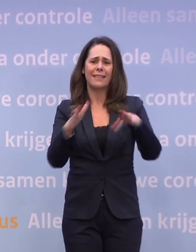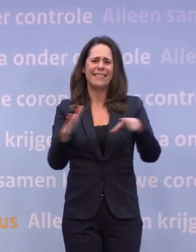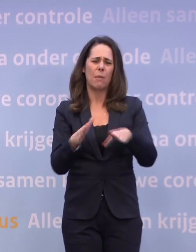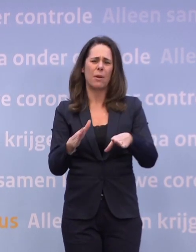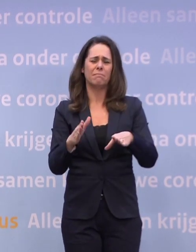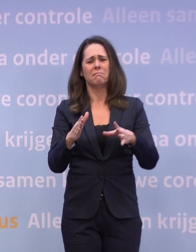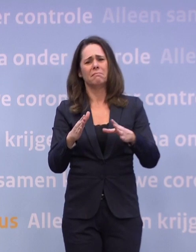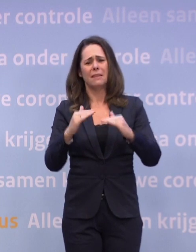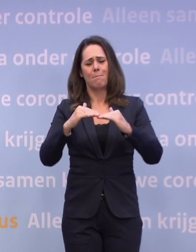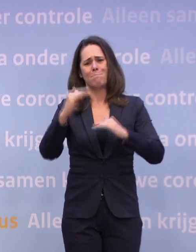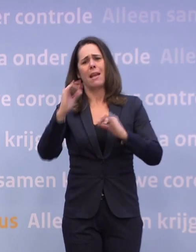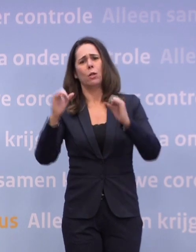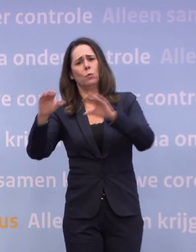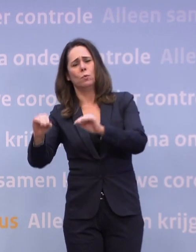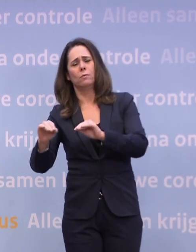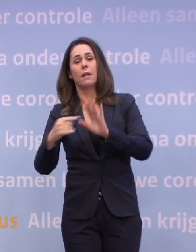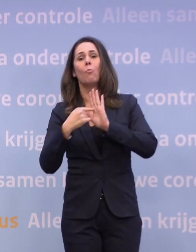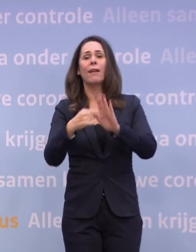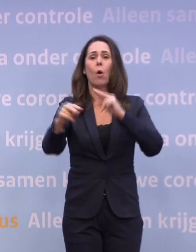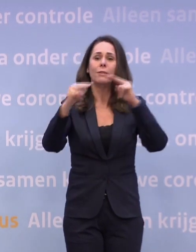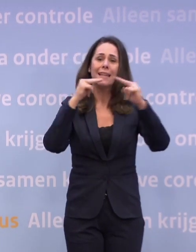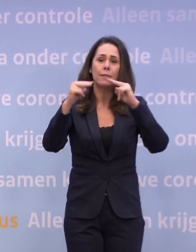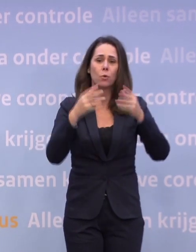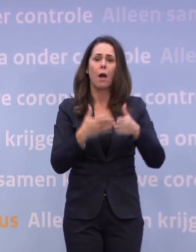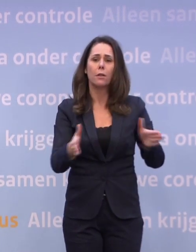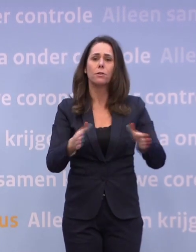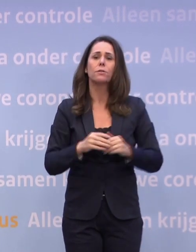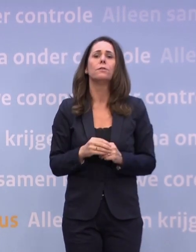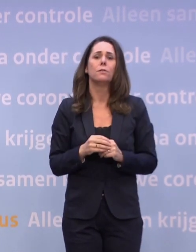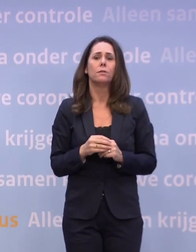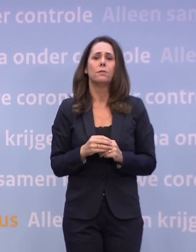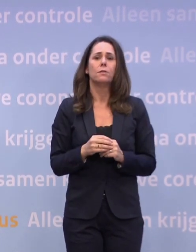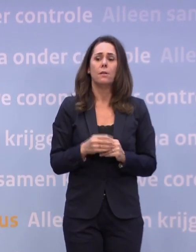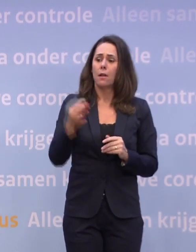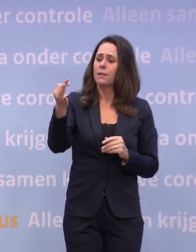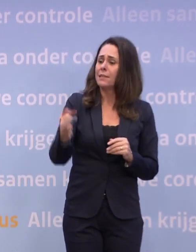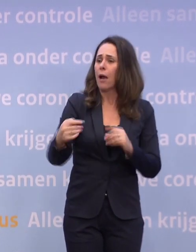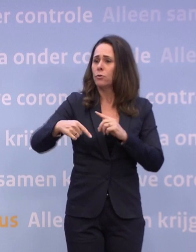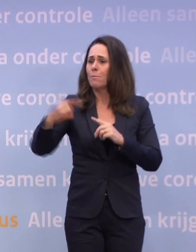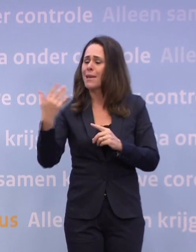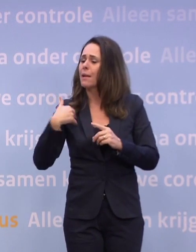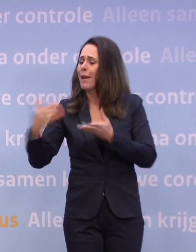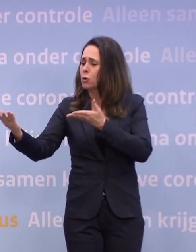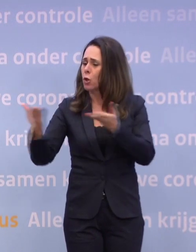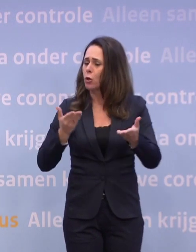Bijvoorbeeld dat de restaurants weer open zouden gaan... ...dat we thuis weer meer mensen zouden kunnen ontvangen...